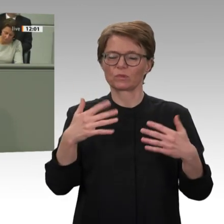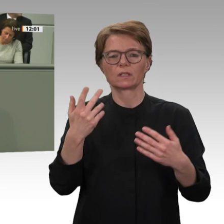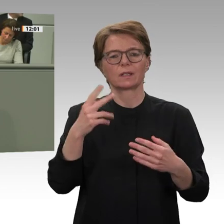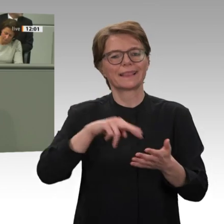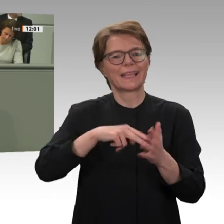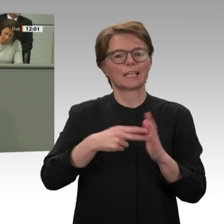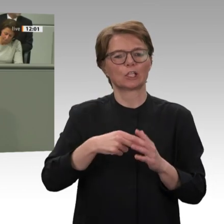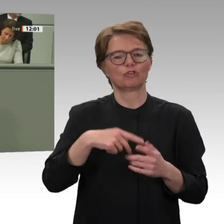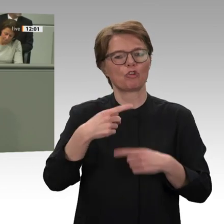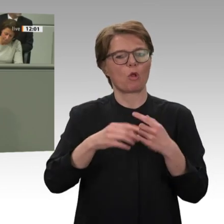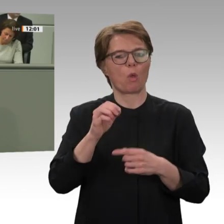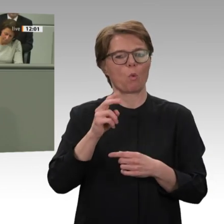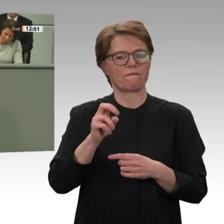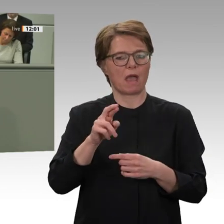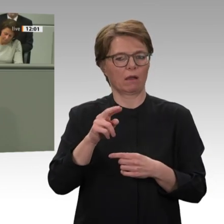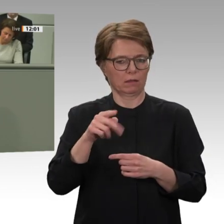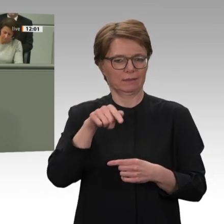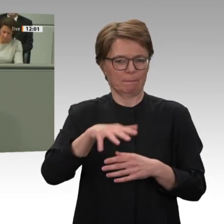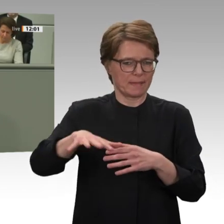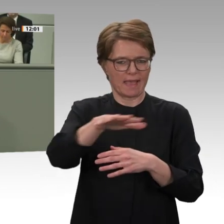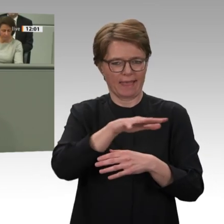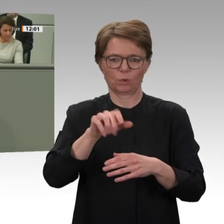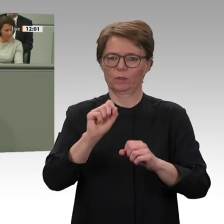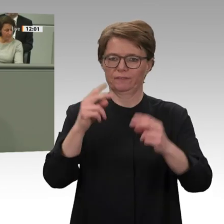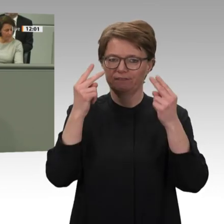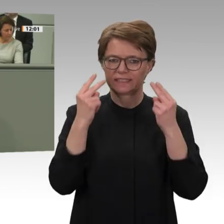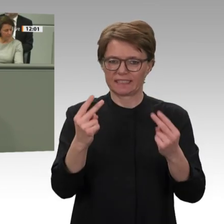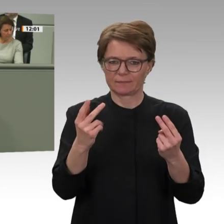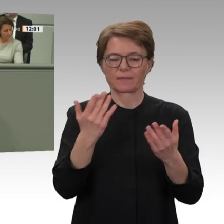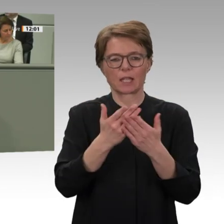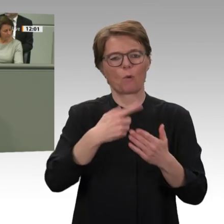bisher immer unterstützt haben. Gerade in Bezug auf die anhaltenden gewaltsamen